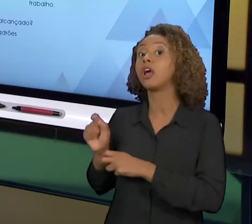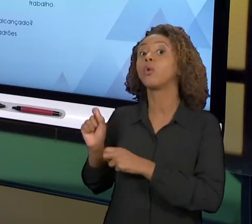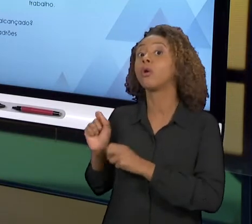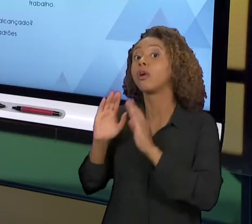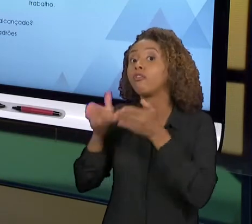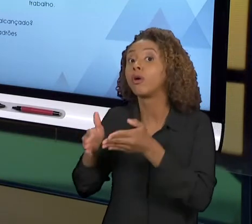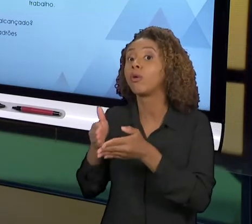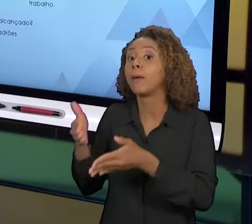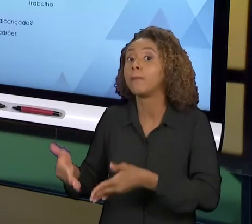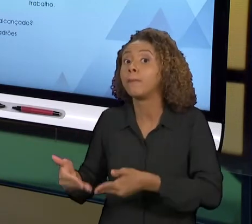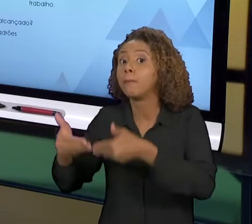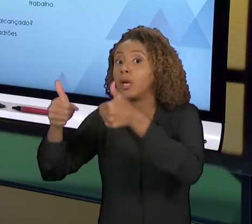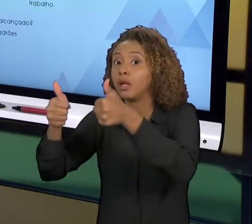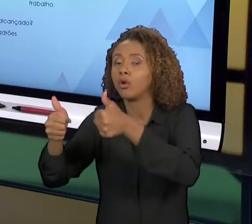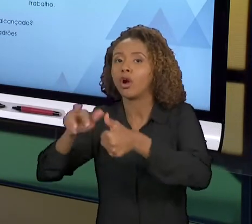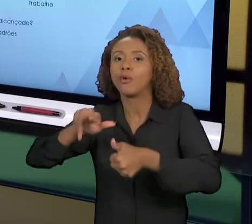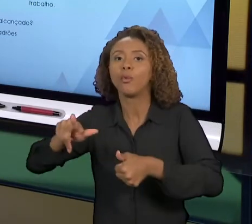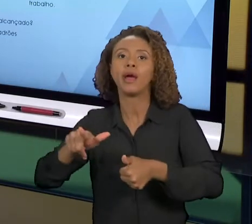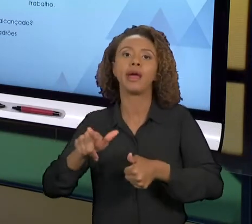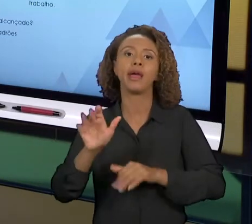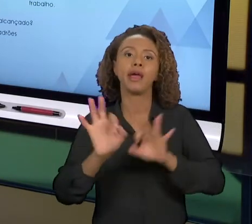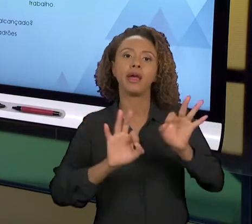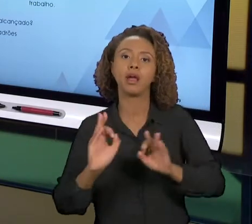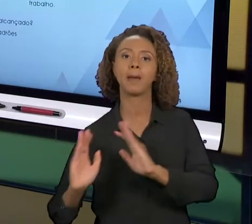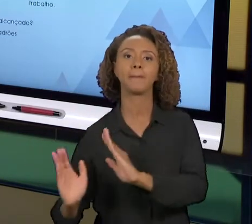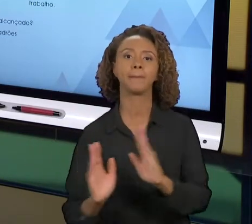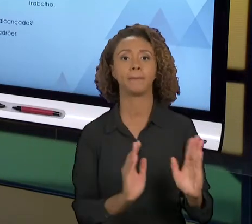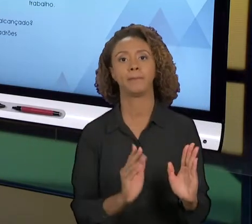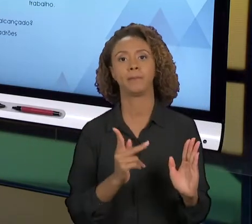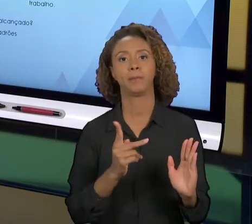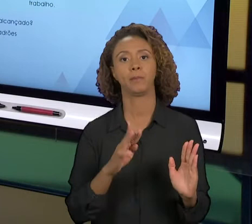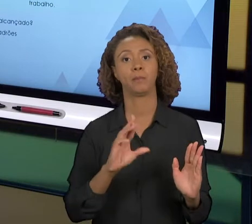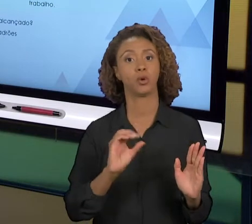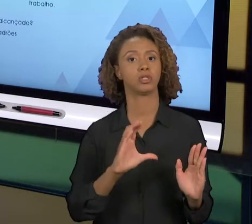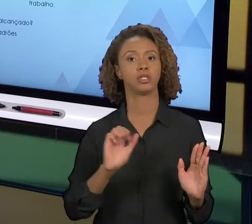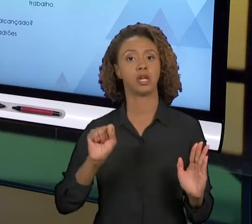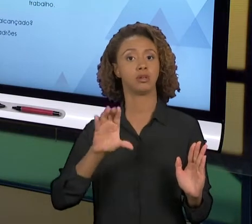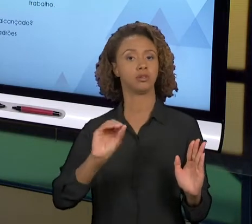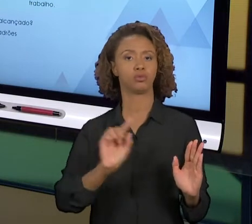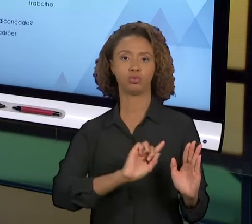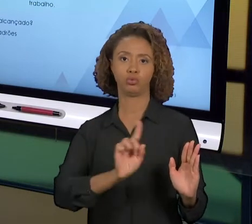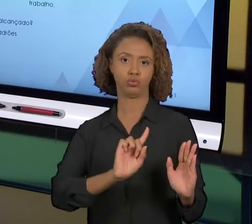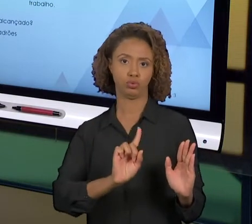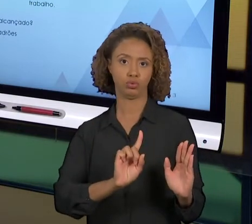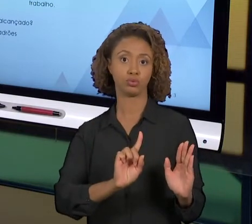PROCESSO NORMAL DE GERENCIAMENTO DE PROCESSO. OU SEJA, ISSO SÓ É GERADO QUANDO A GENTE QUER